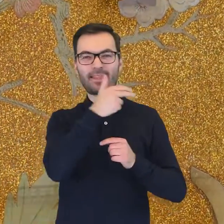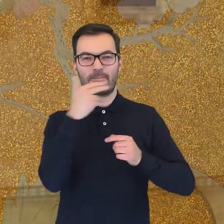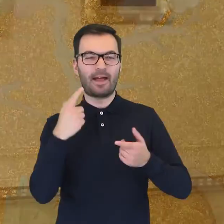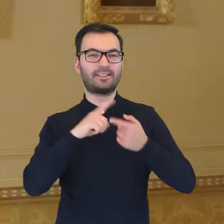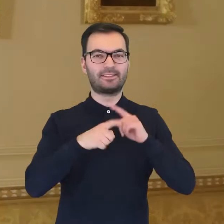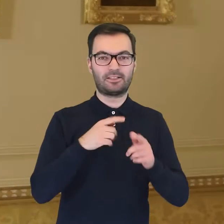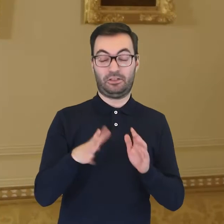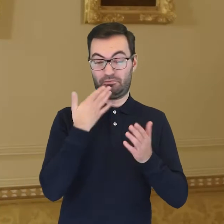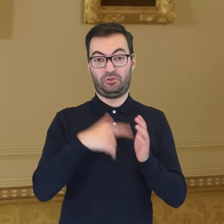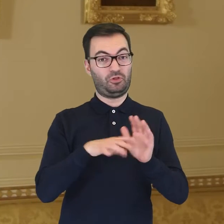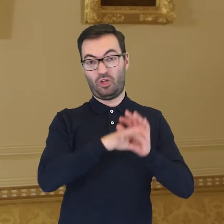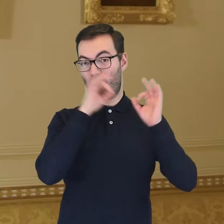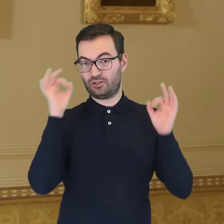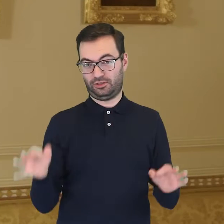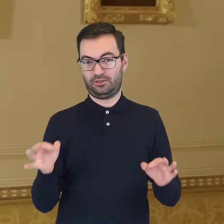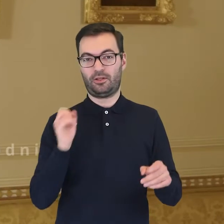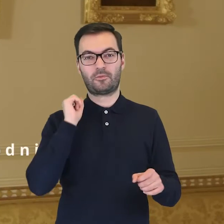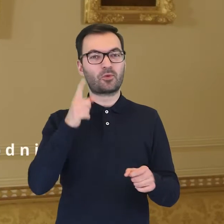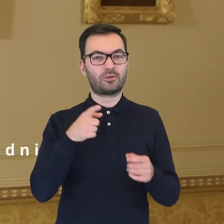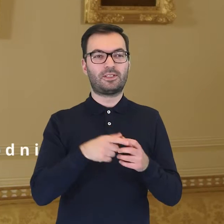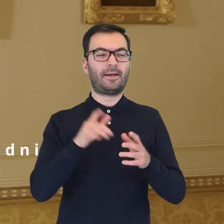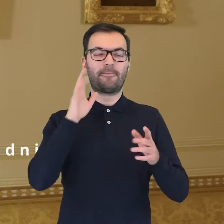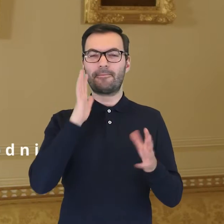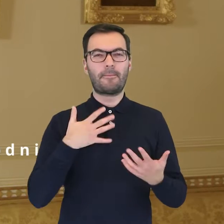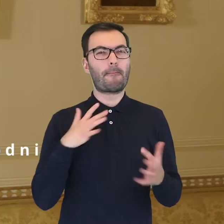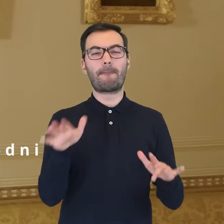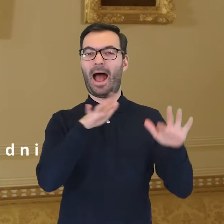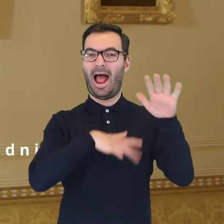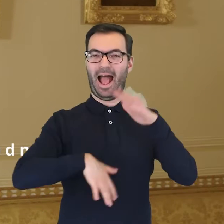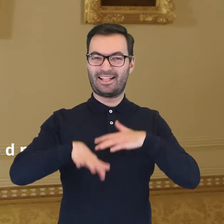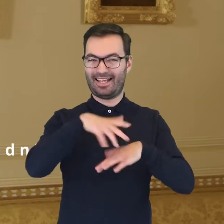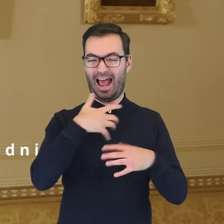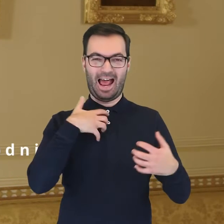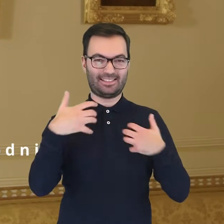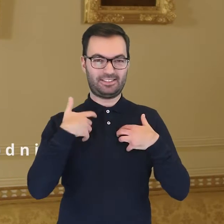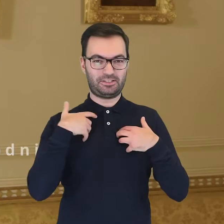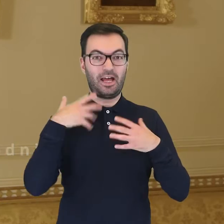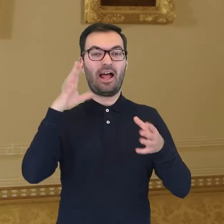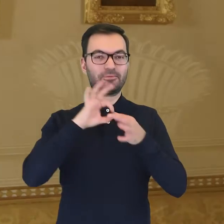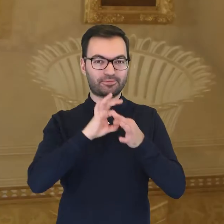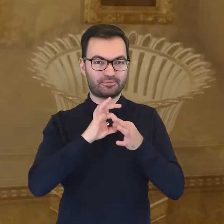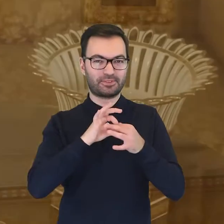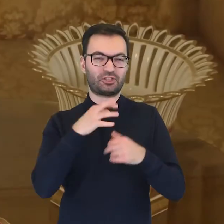Dzięki nim do dziś możemy podziwiać artystyczny czar skryty w przedmiotach codziennego użytku.